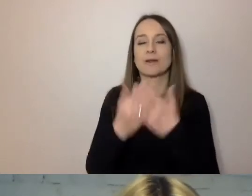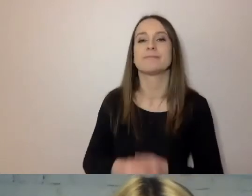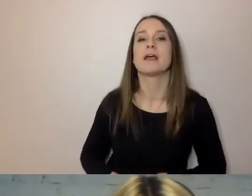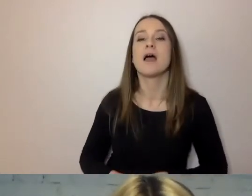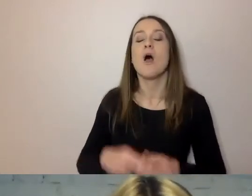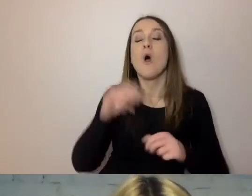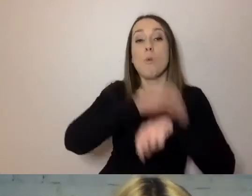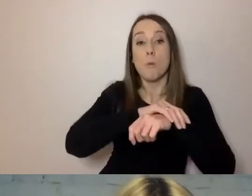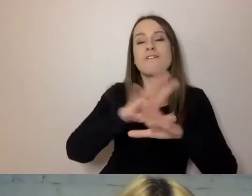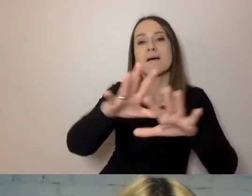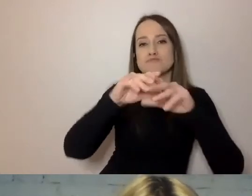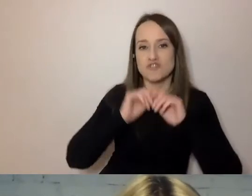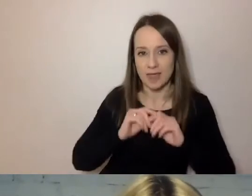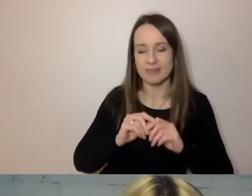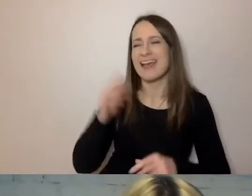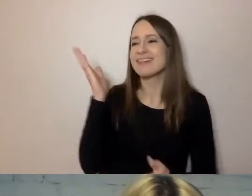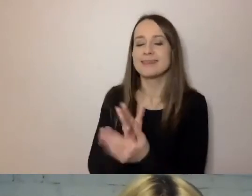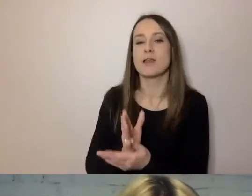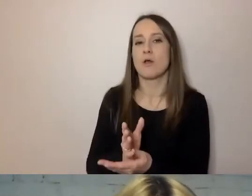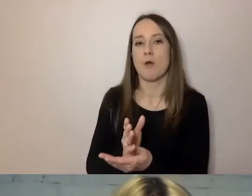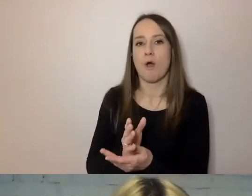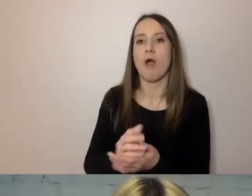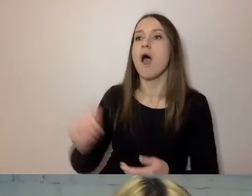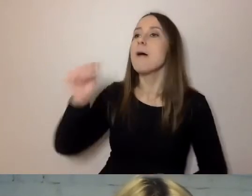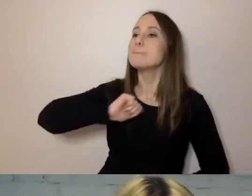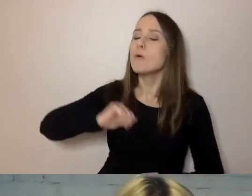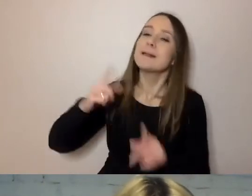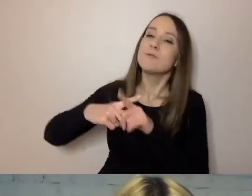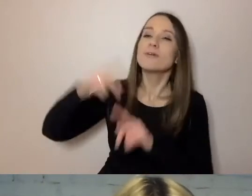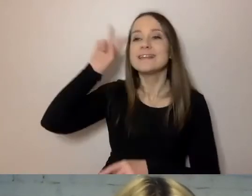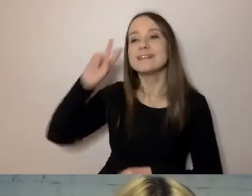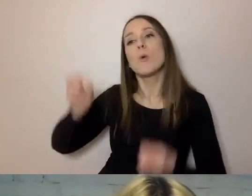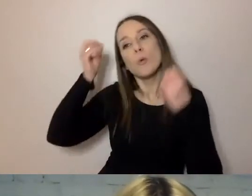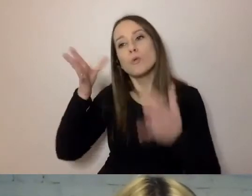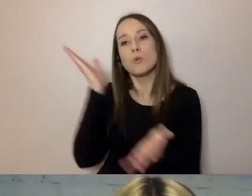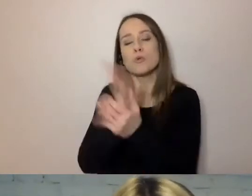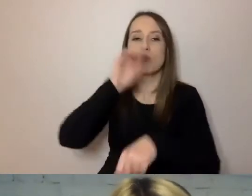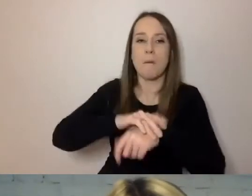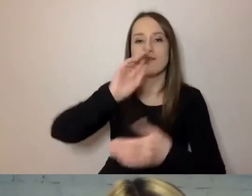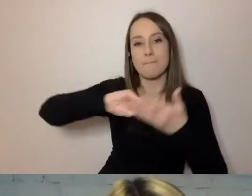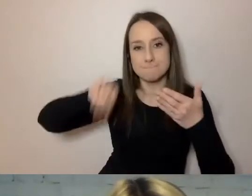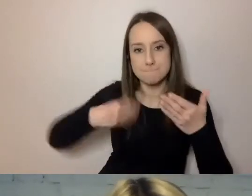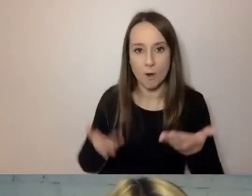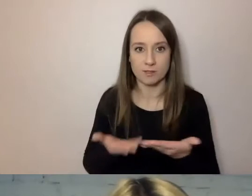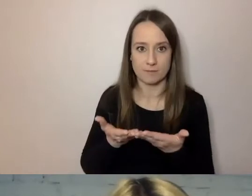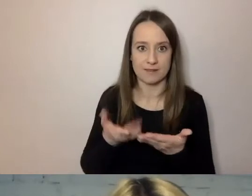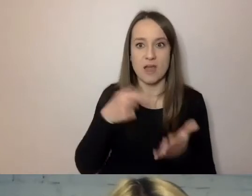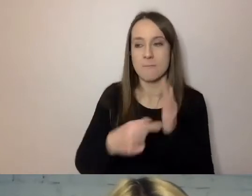tylko: „Burmistrz i instytucja kultury podpisali umowę, aby wystawić przedstawienie”.